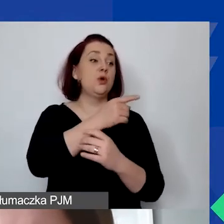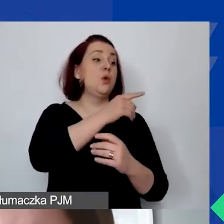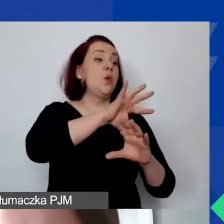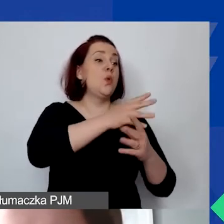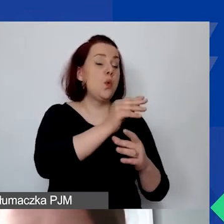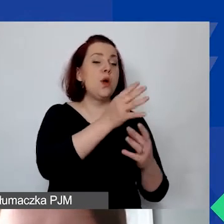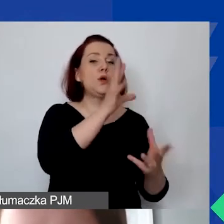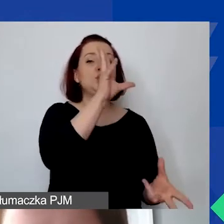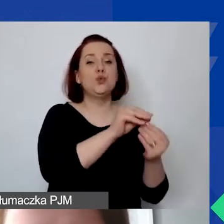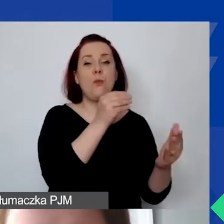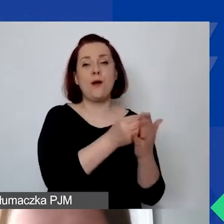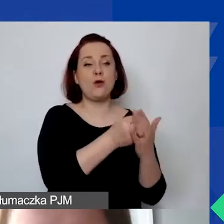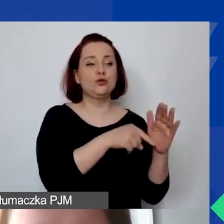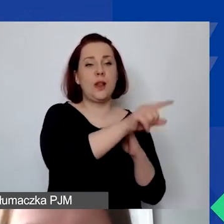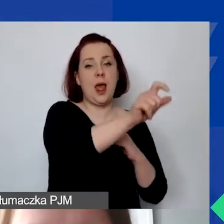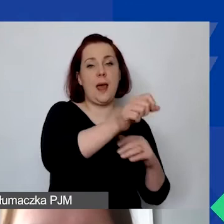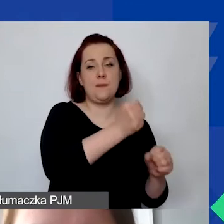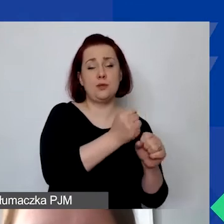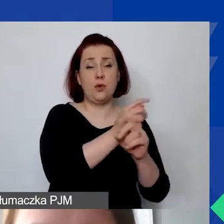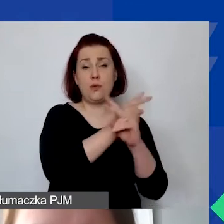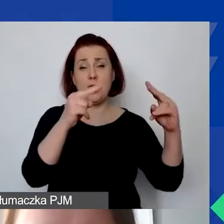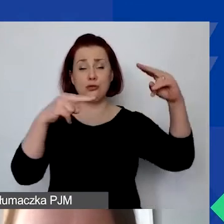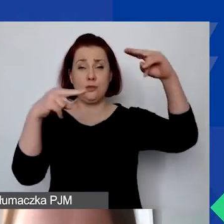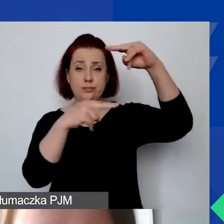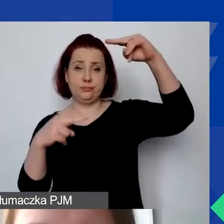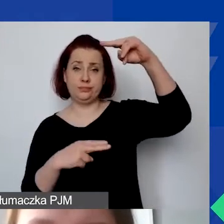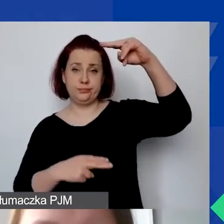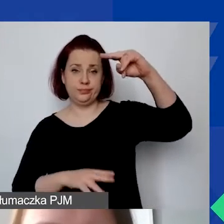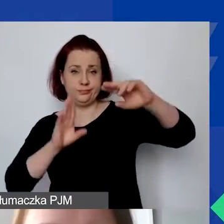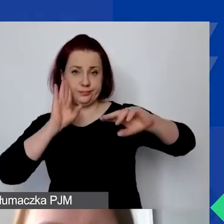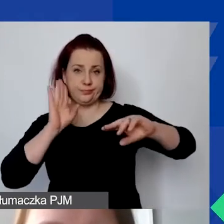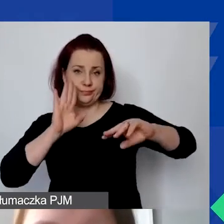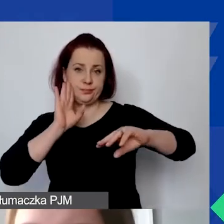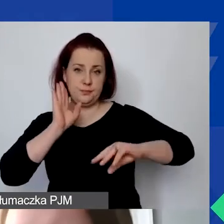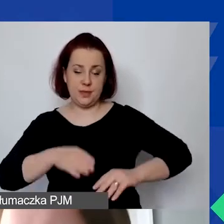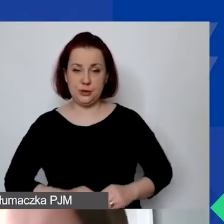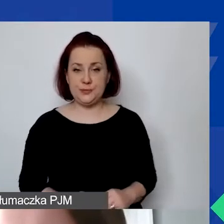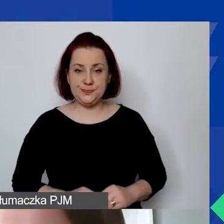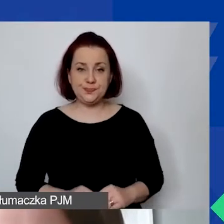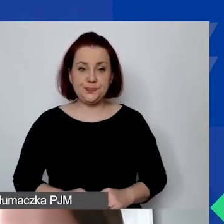Tak to będzie zdefiniowane w każdej części budżetu. W związku z tym zaznaczam,